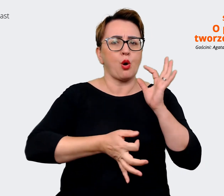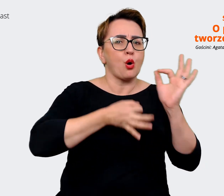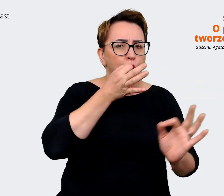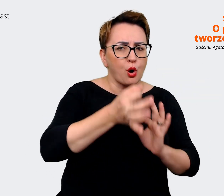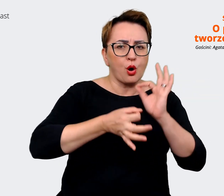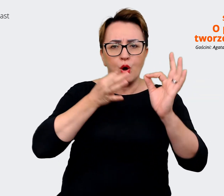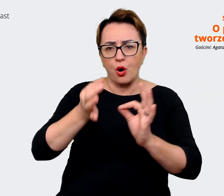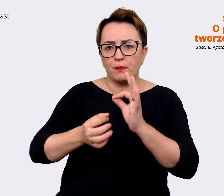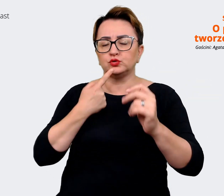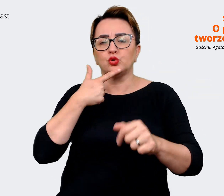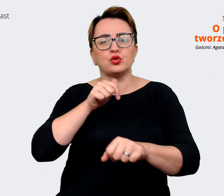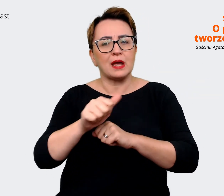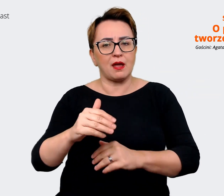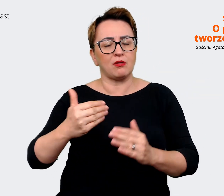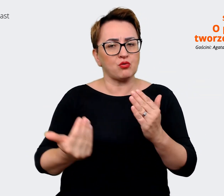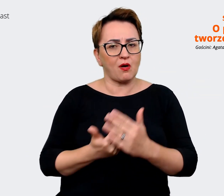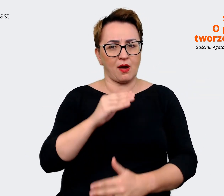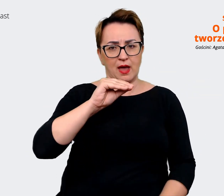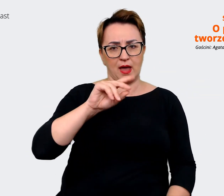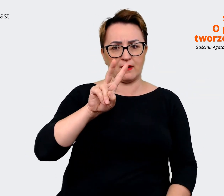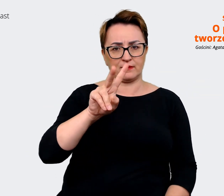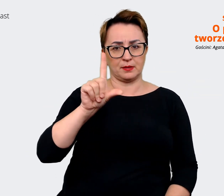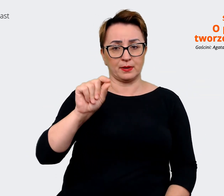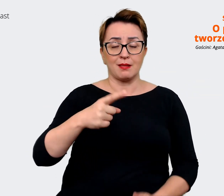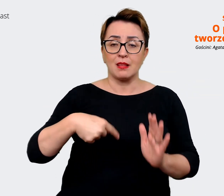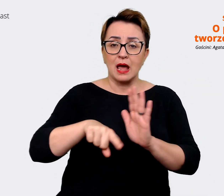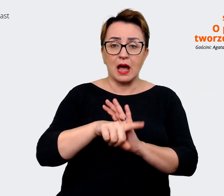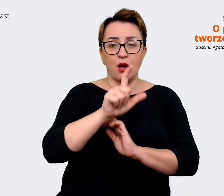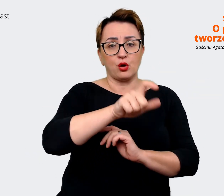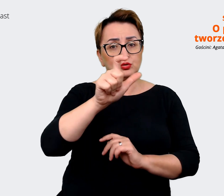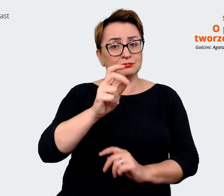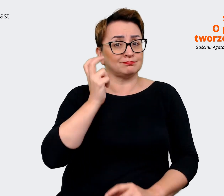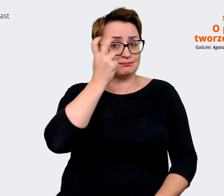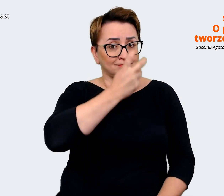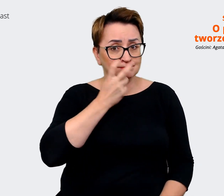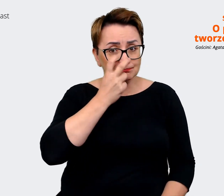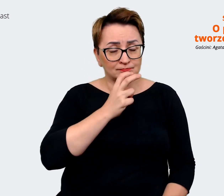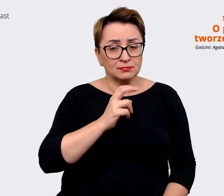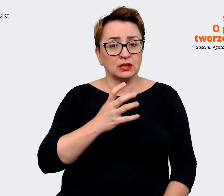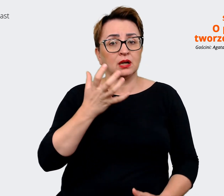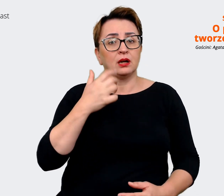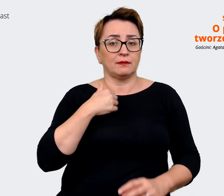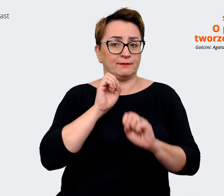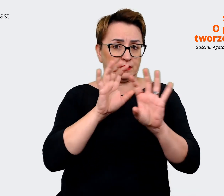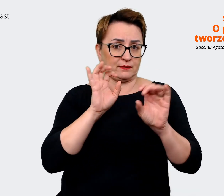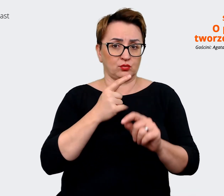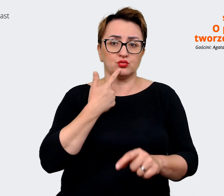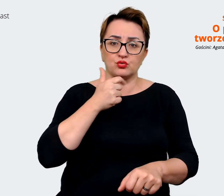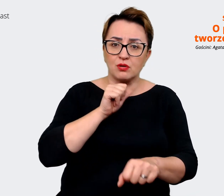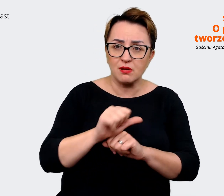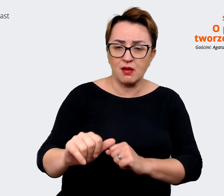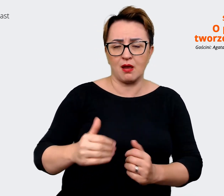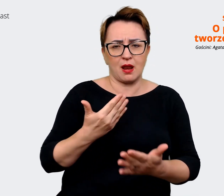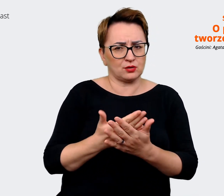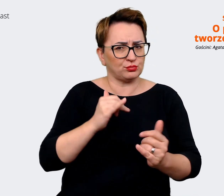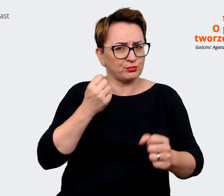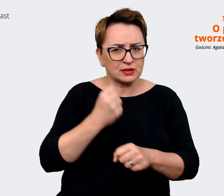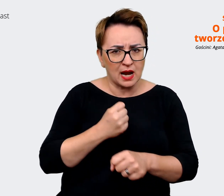osoby zainteresowane też widziały czym to jest, czym pracujemy. Mamy ogromne grono ambasadorów